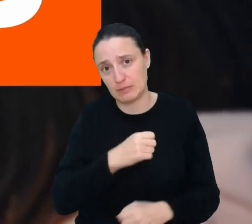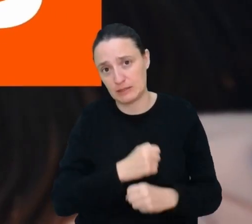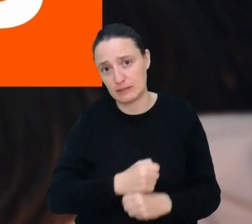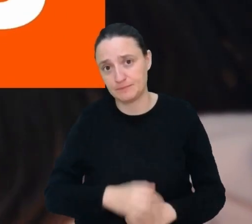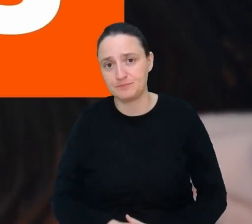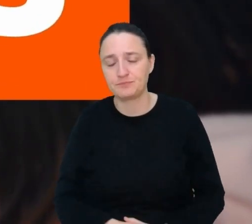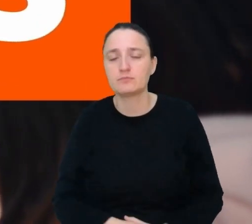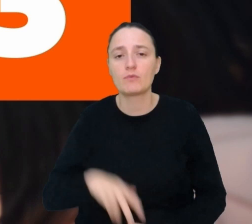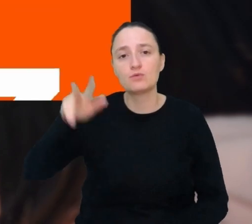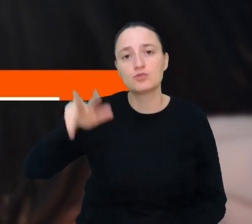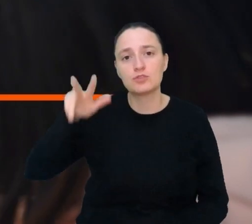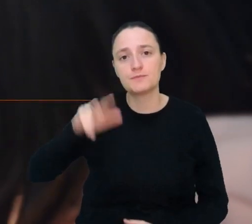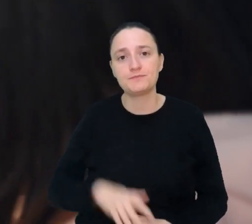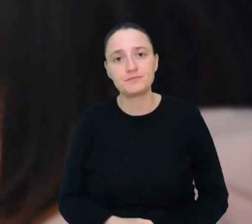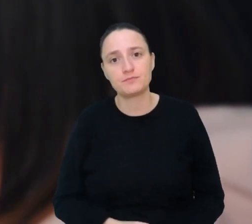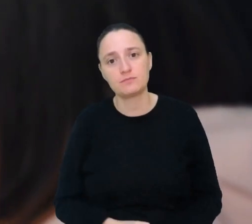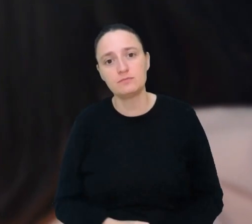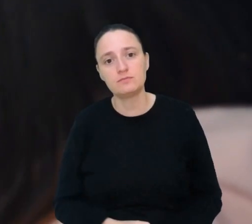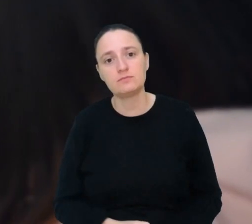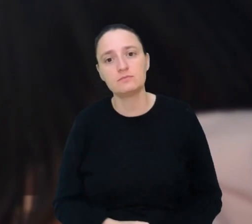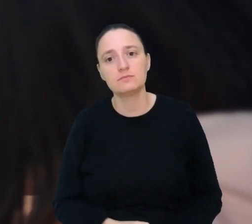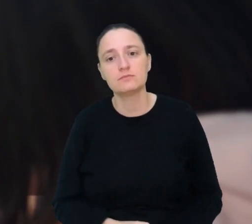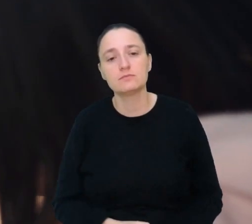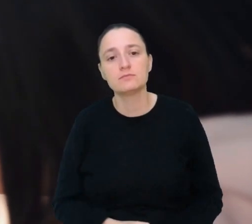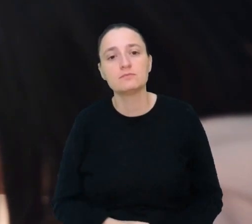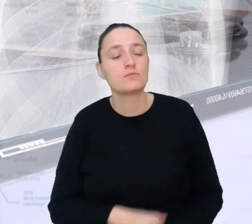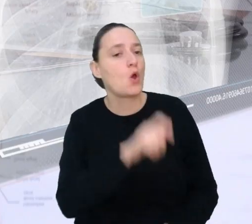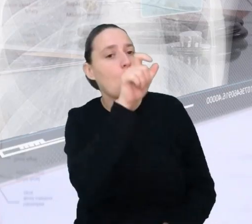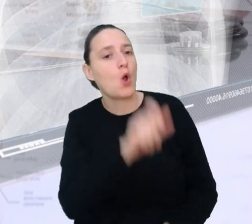Miejsce 3. Personalny tłumacz medyczny.